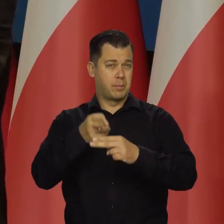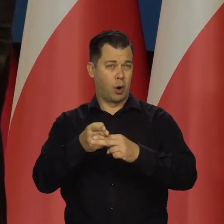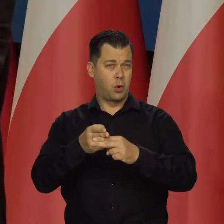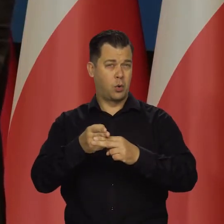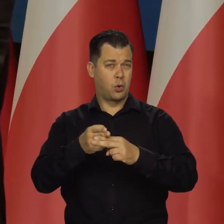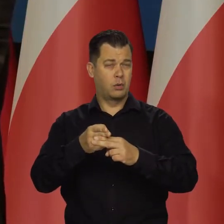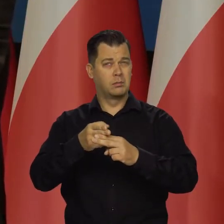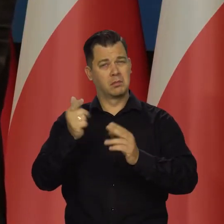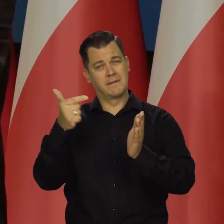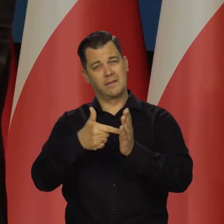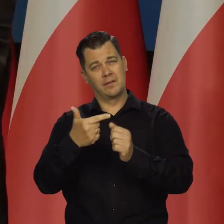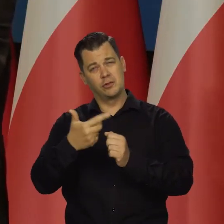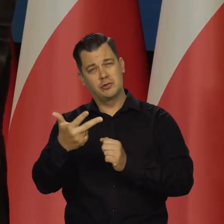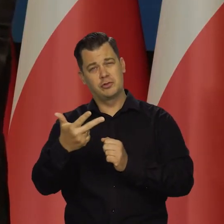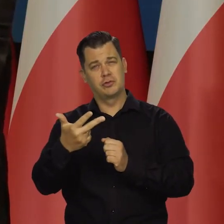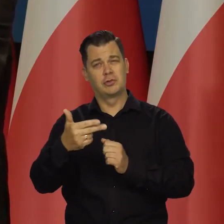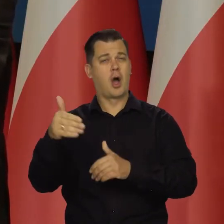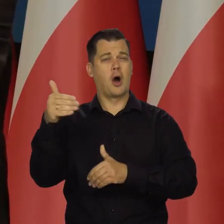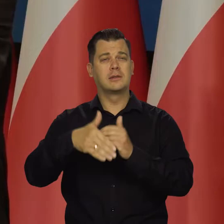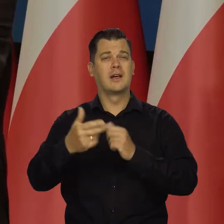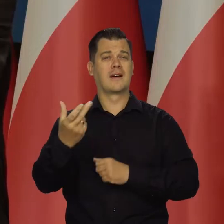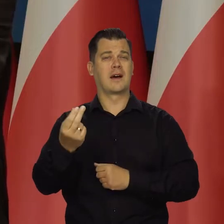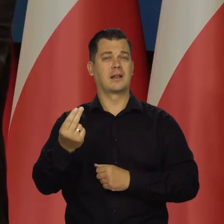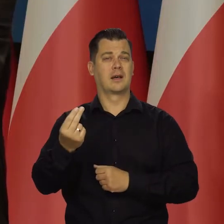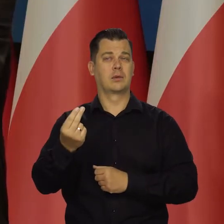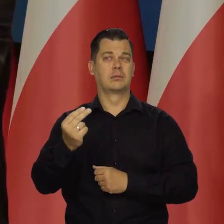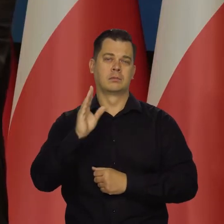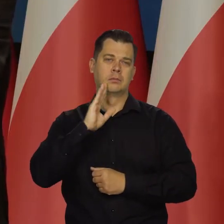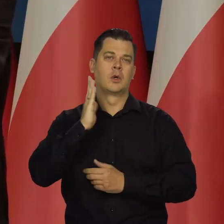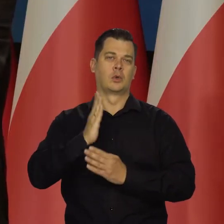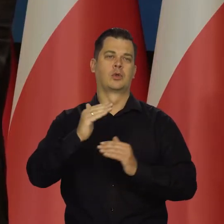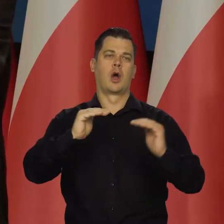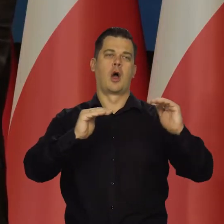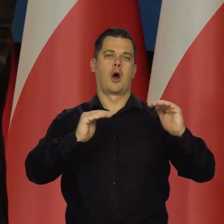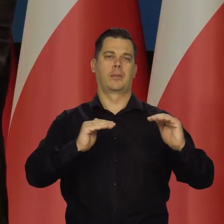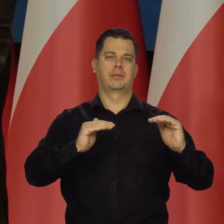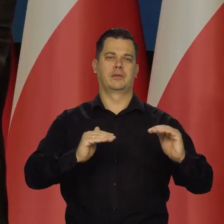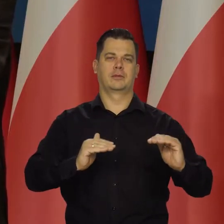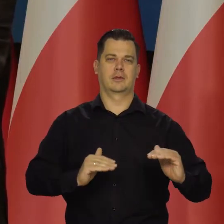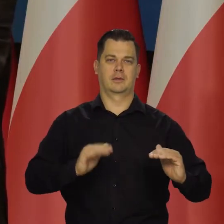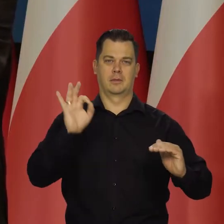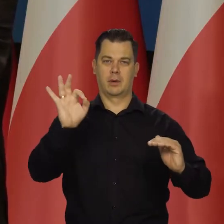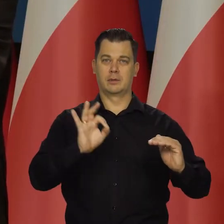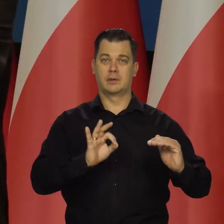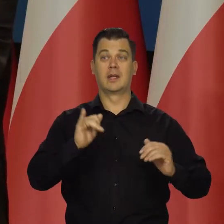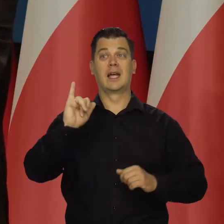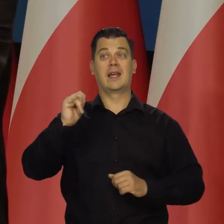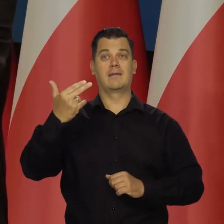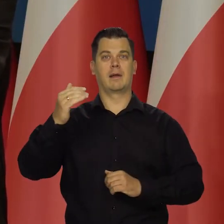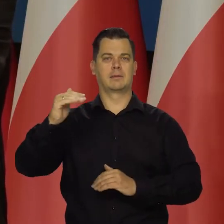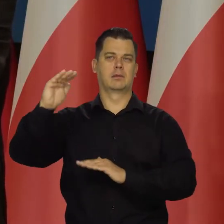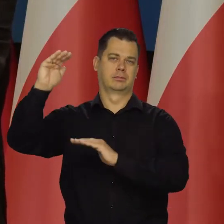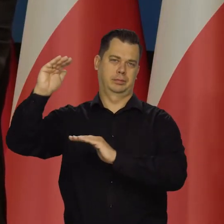ostatni kwartał raczej z dużym prawdopodobieństwem będziemy obniżać stopy. Inflacja będzie przezwyciężona, będzie jednocyfrowa.